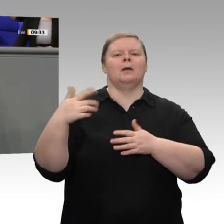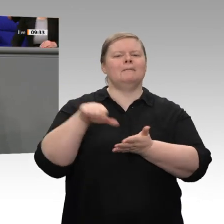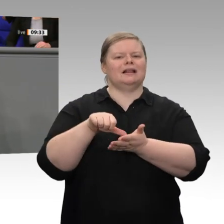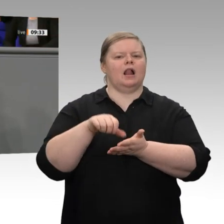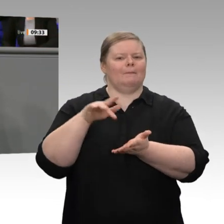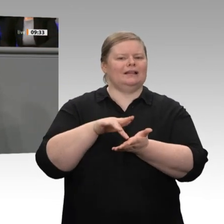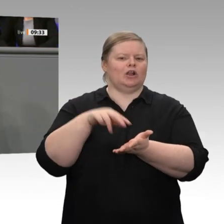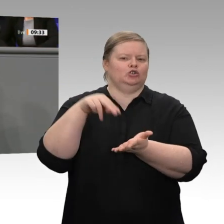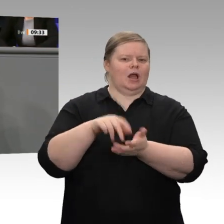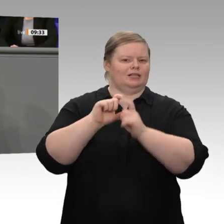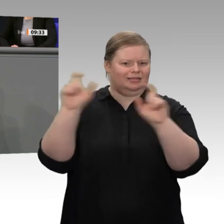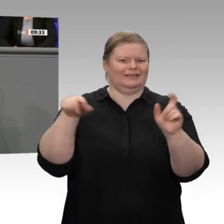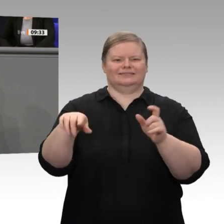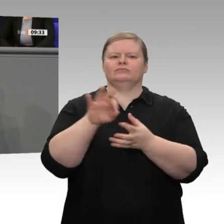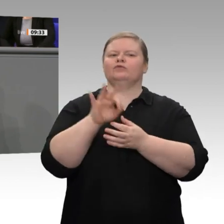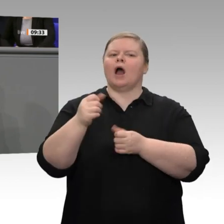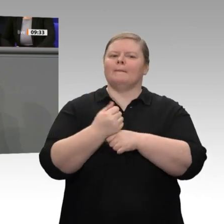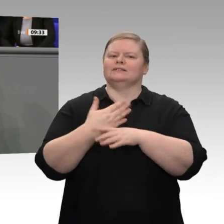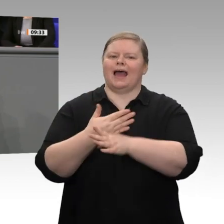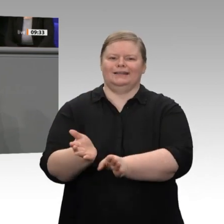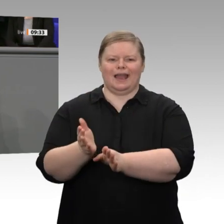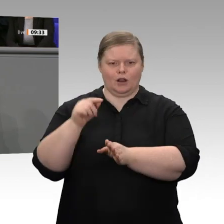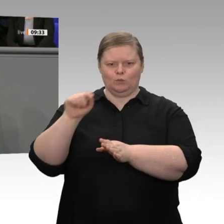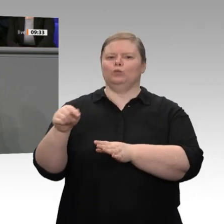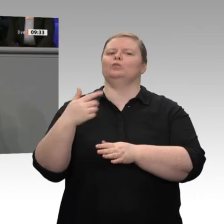Zur Ehrlichkeit gehört aber auch, dass die EZB dieses Wachstum mit einer